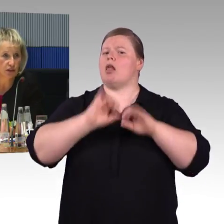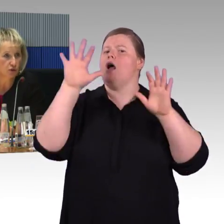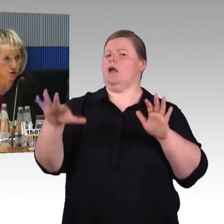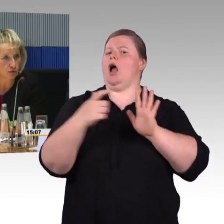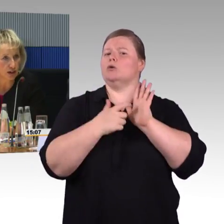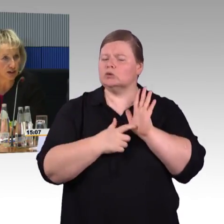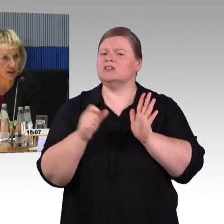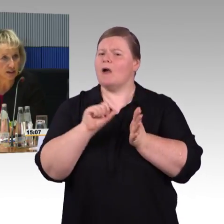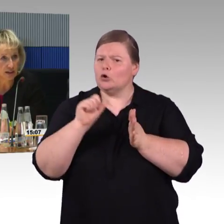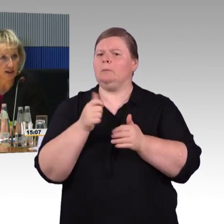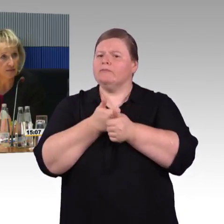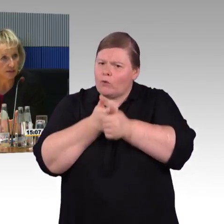als nur für vier Rollstuhlfahrer.